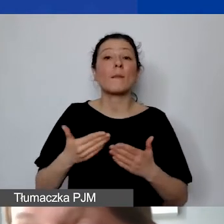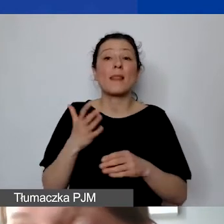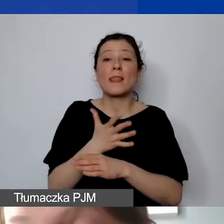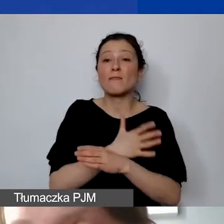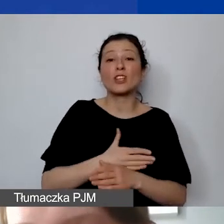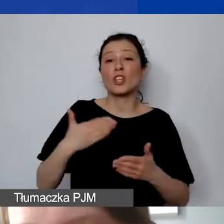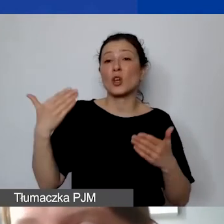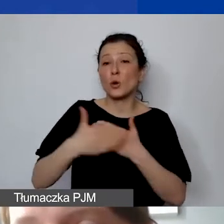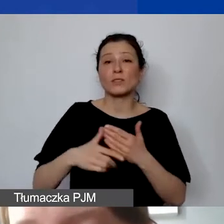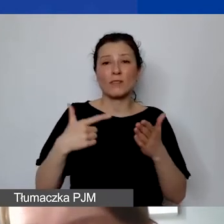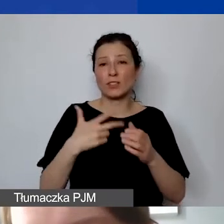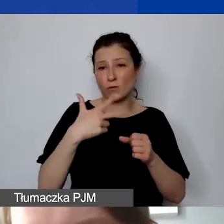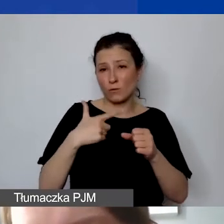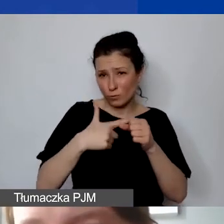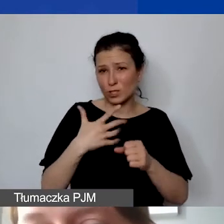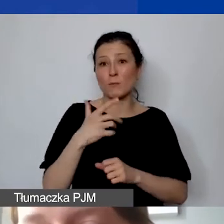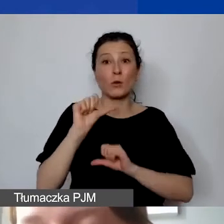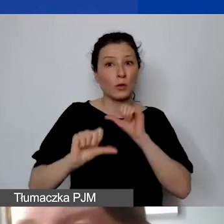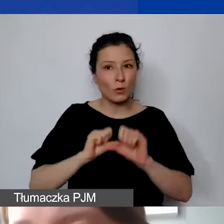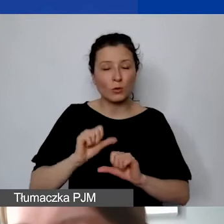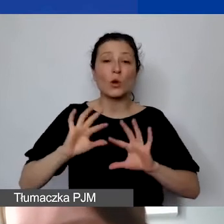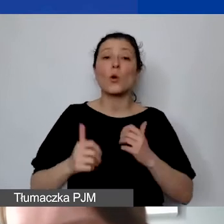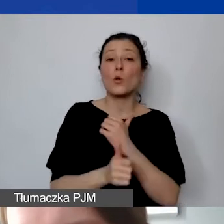Czyli oznacza to, że dokumenty związane z realizacją państwa projektu,